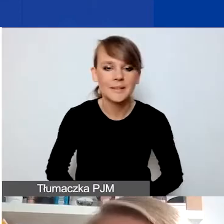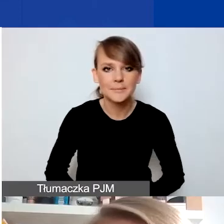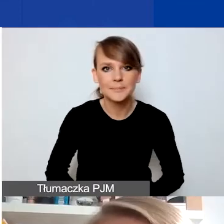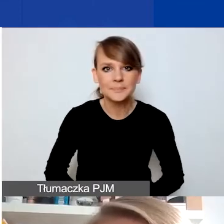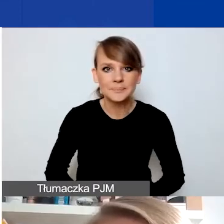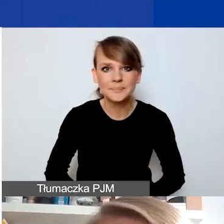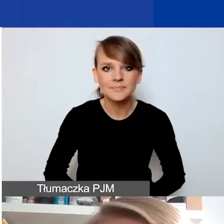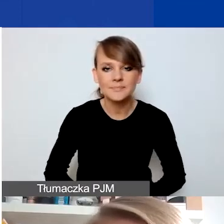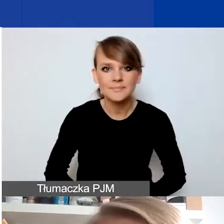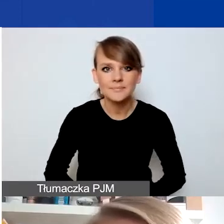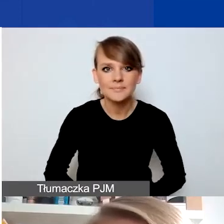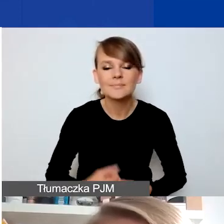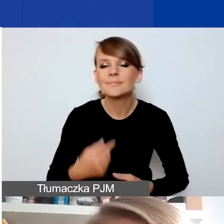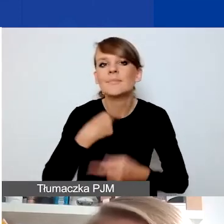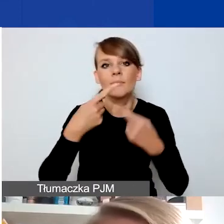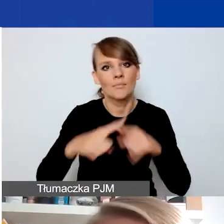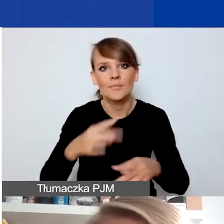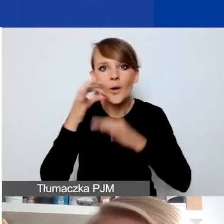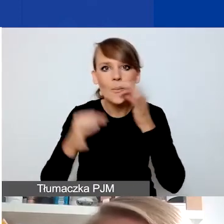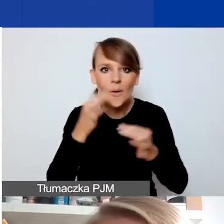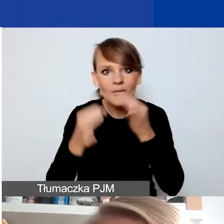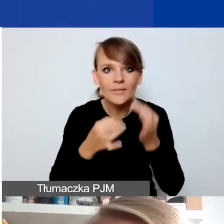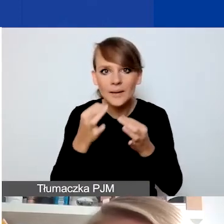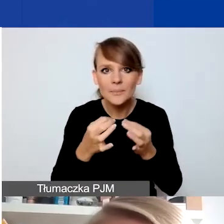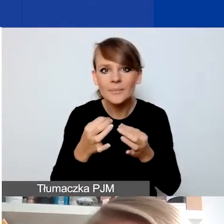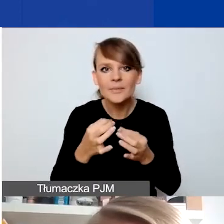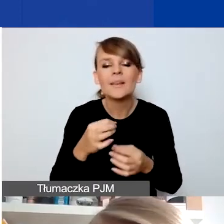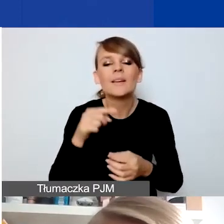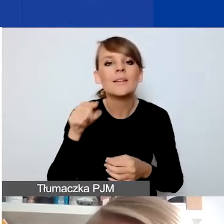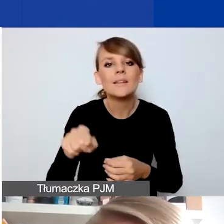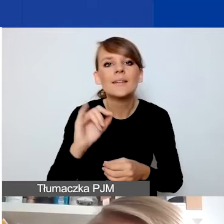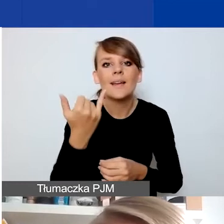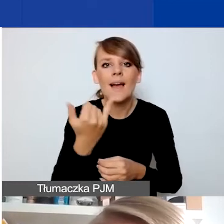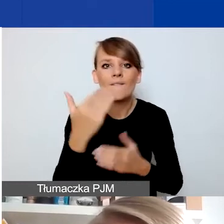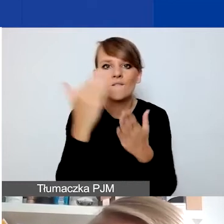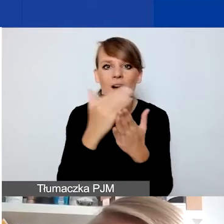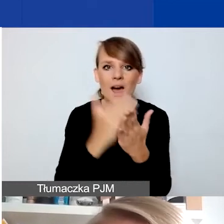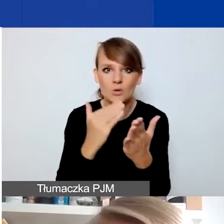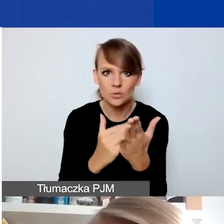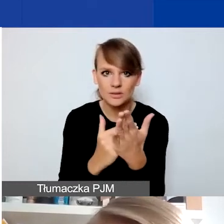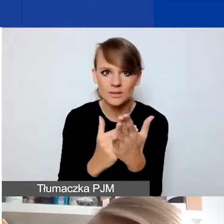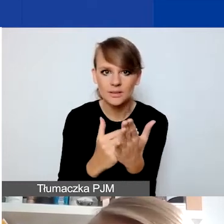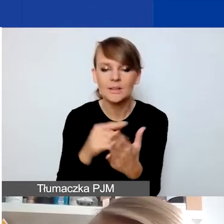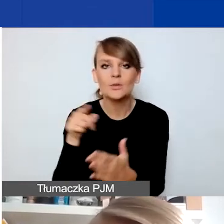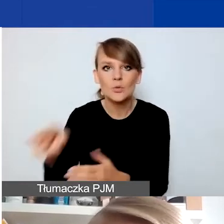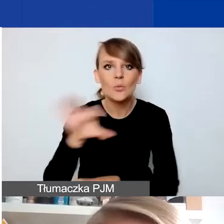Opowiem króciutko o tym, jakie zasadnicze warunki muszą spełniać projekty składane w konkursie interwencyjnym.